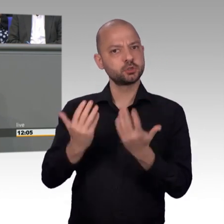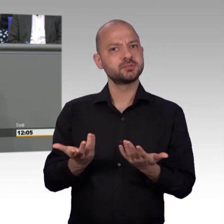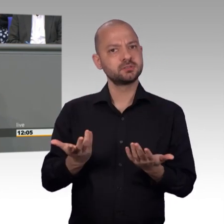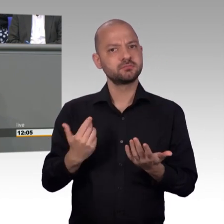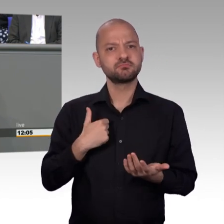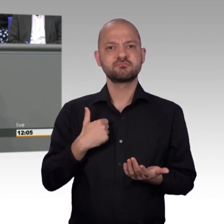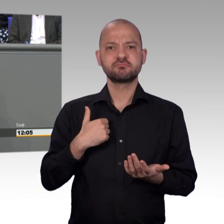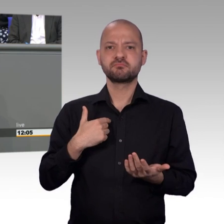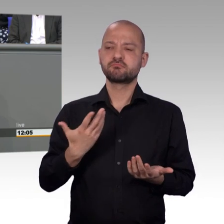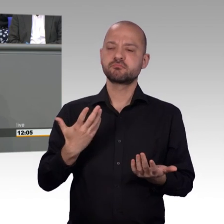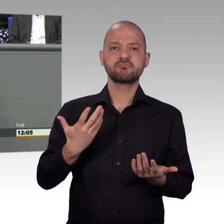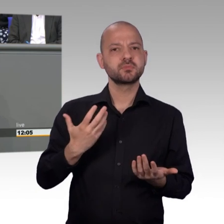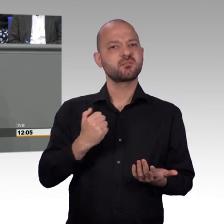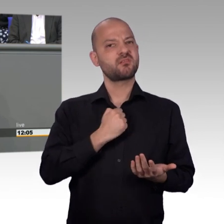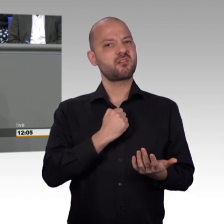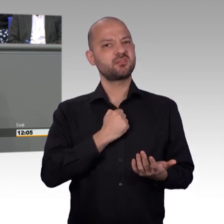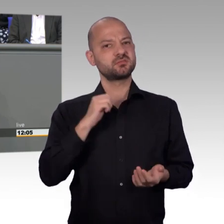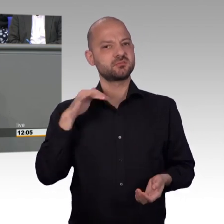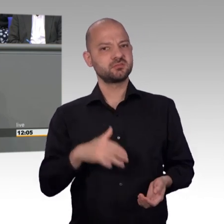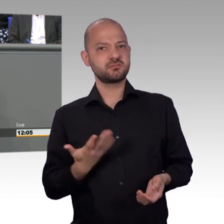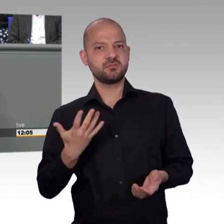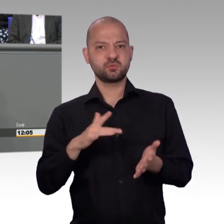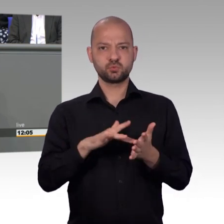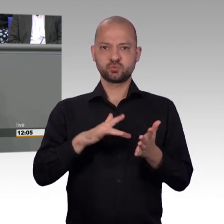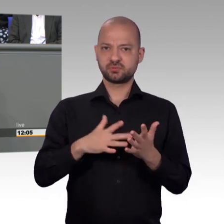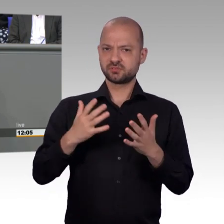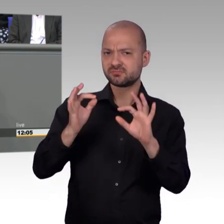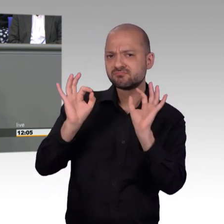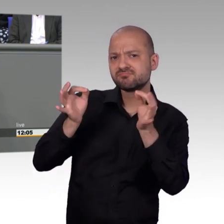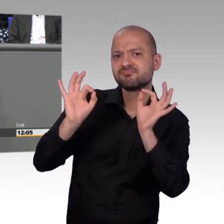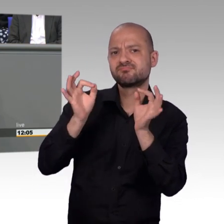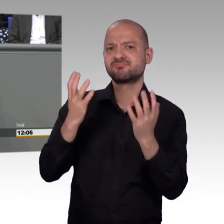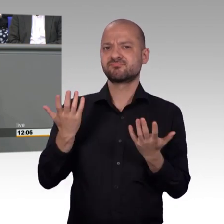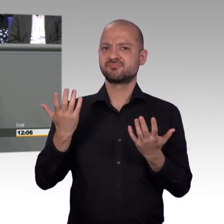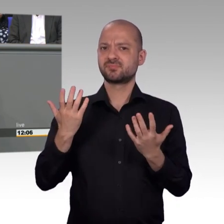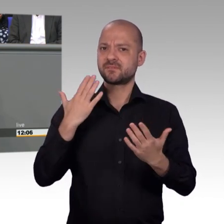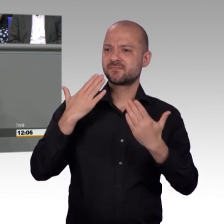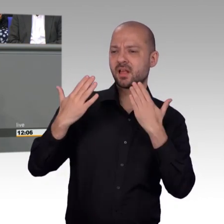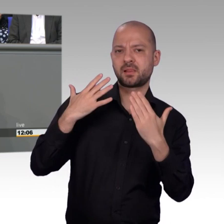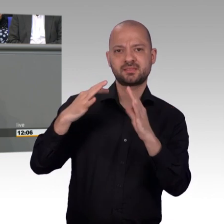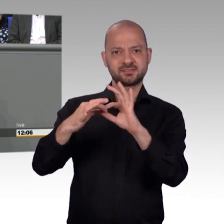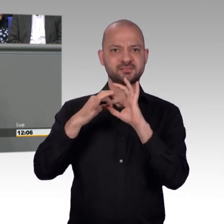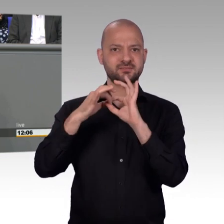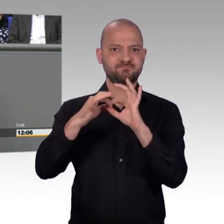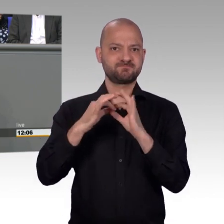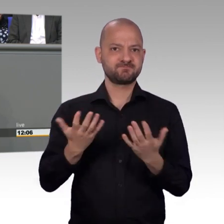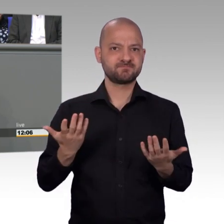Ja, es stimmt, das Jahr 2017 war für den Petitionsausschuss des Deutschen Bundestages durchaus ein ungewöhnliches Jahr.